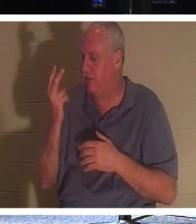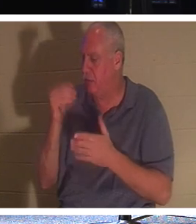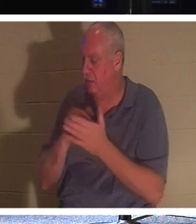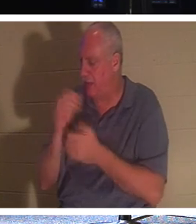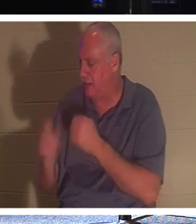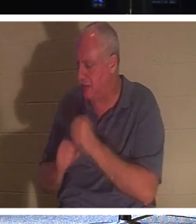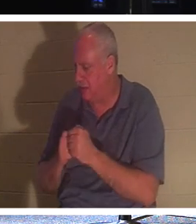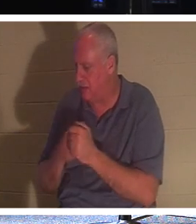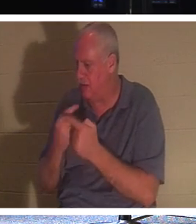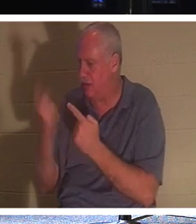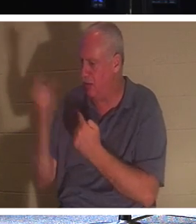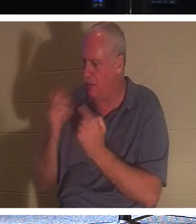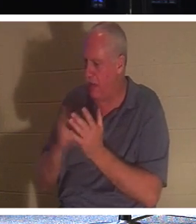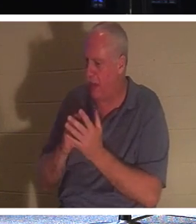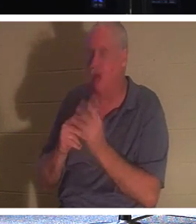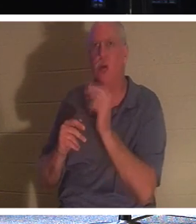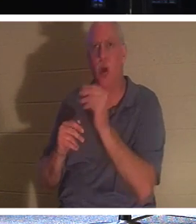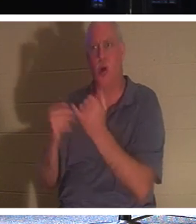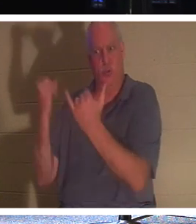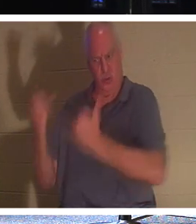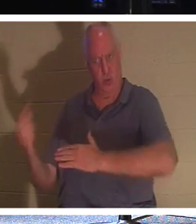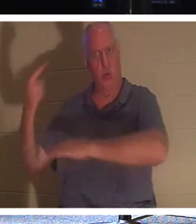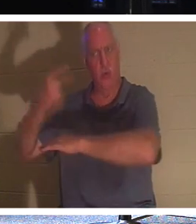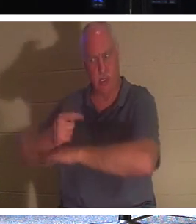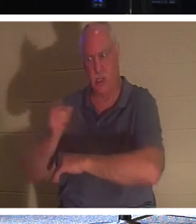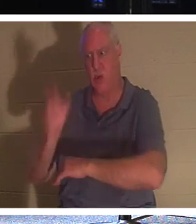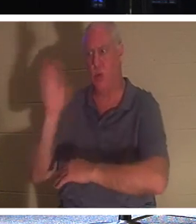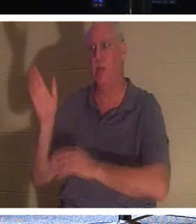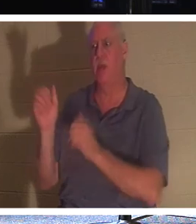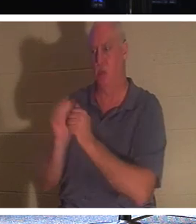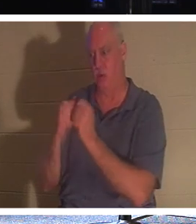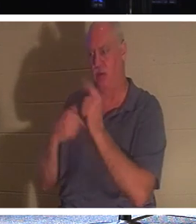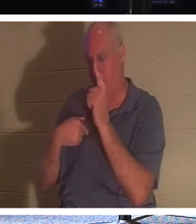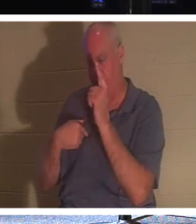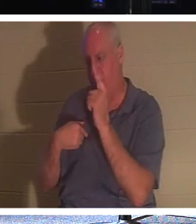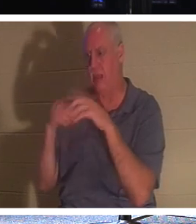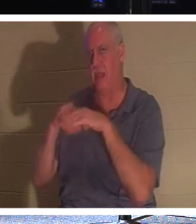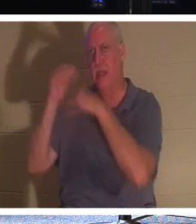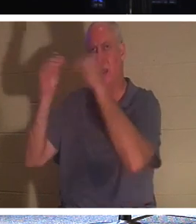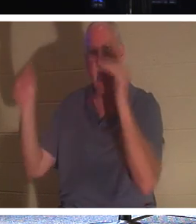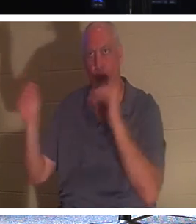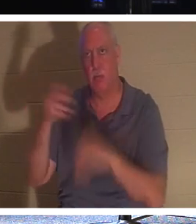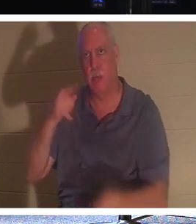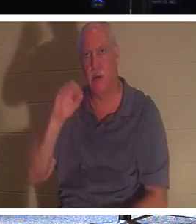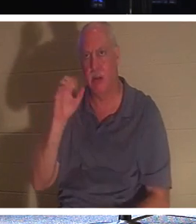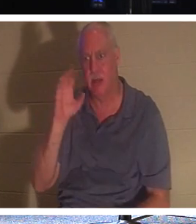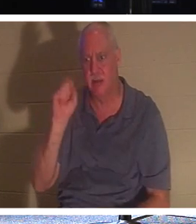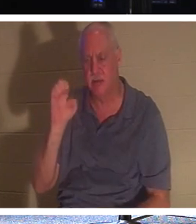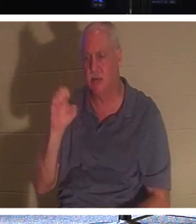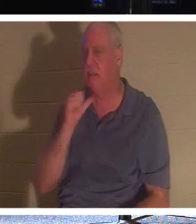。いいえ、今日があなたになるでしょう、彼は2000年後にあなたに会いに行くとは言いませんでした。私は二人であなたのために戻ってきます